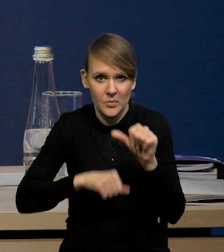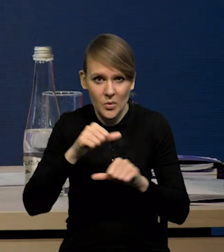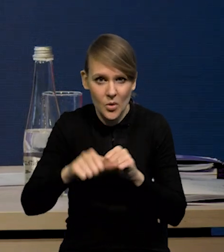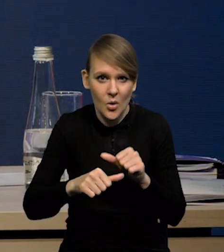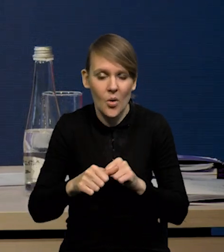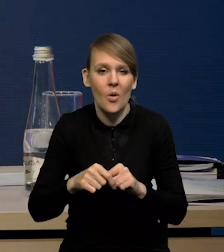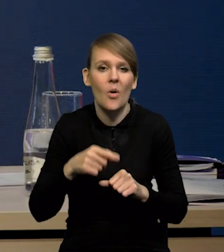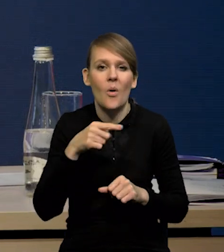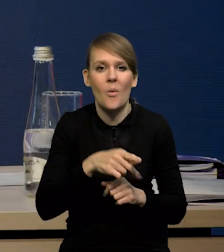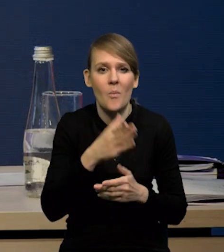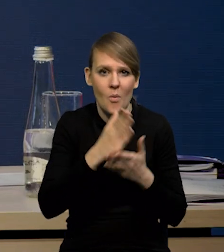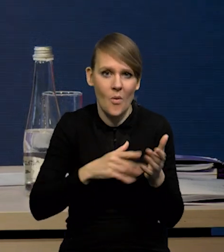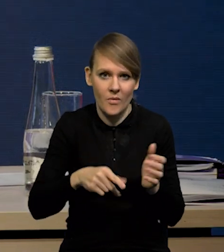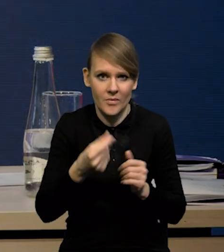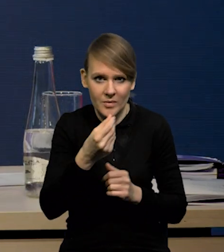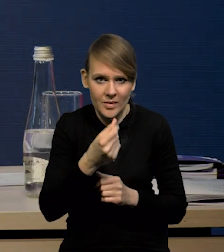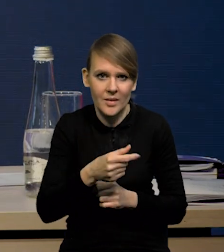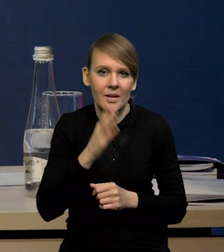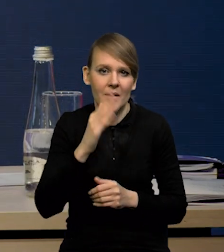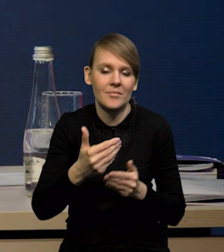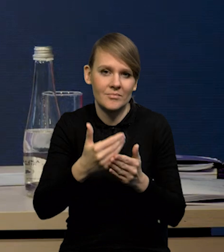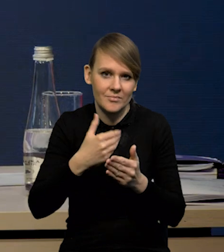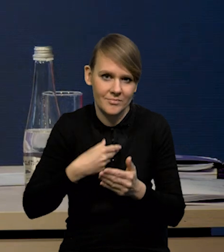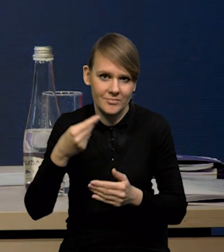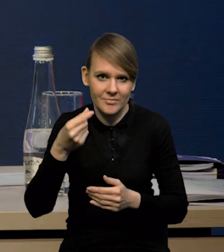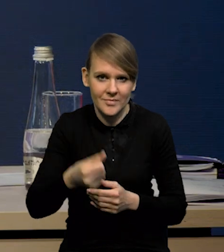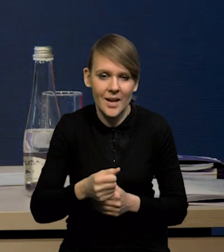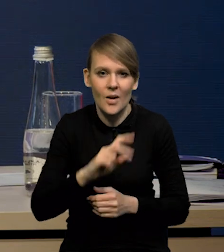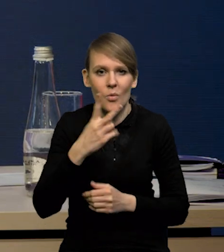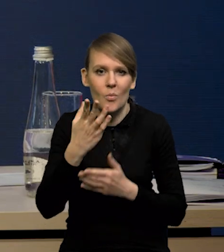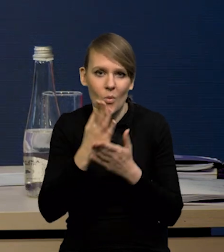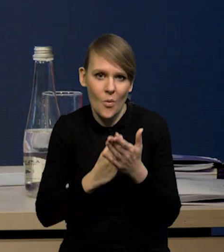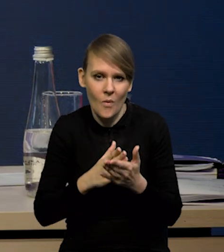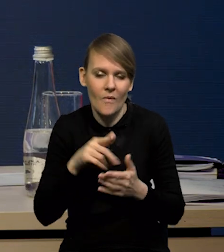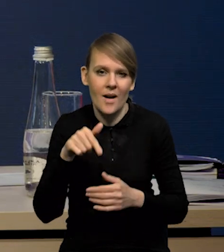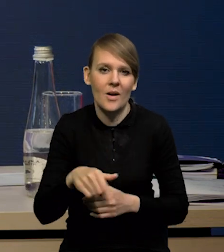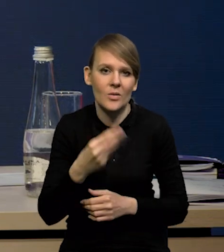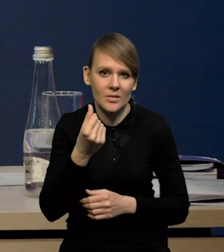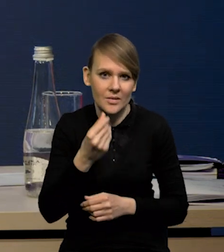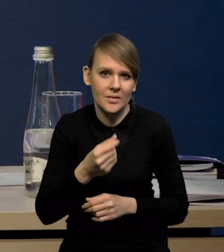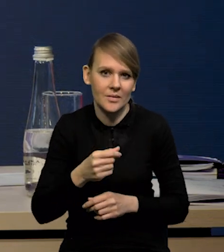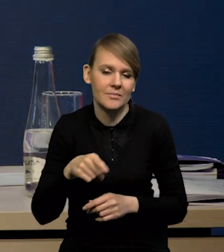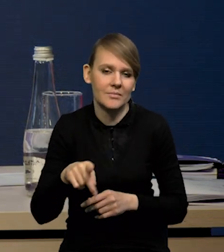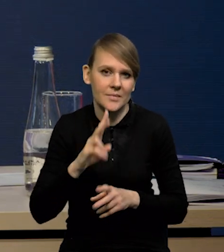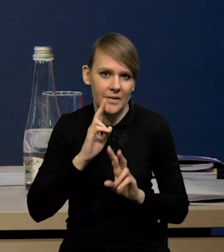około połowa tych środków to będzie prefinansowanie, natomiast druga połowa to będą te środki, które rzeczywiście napłyną.